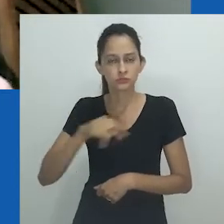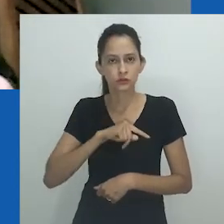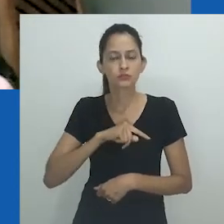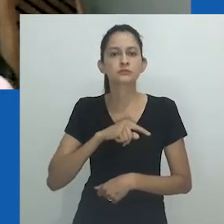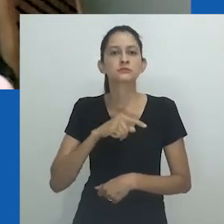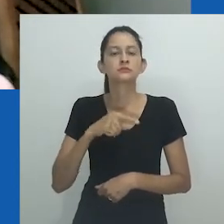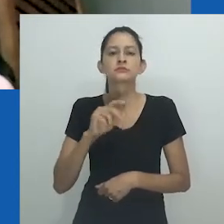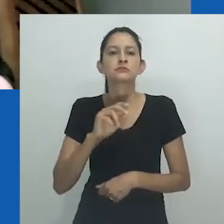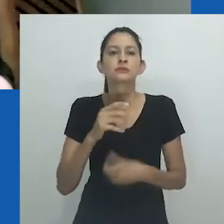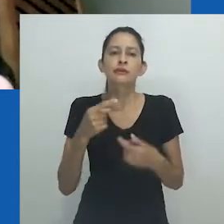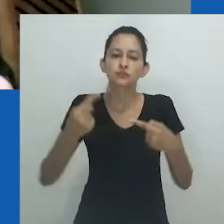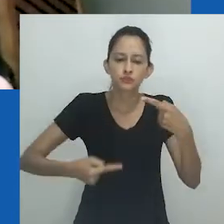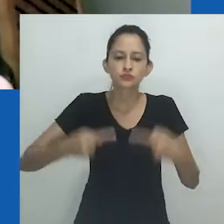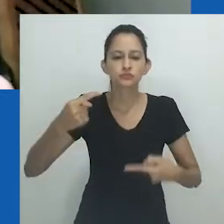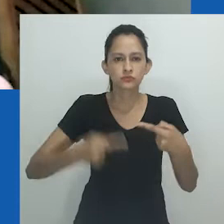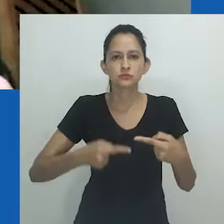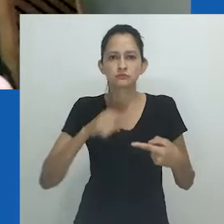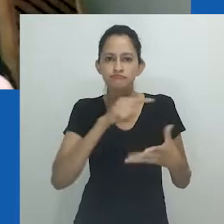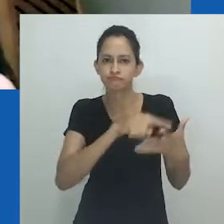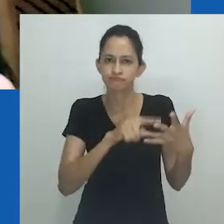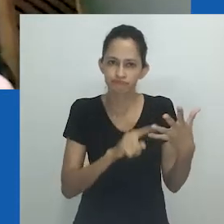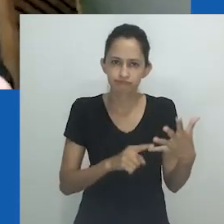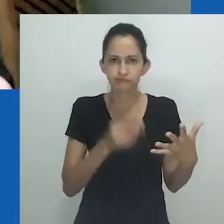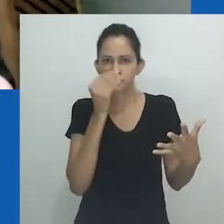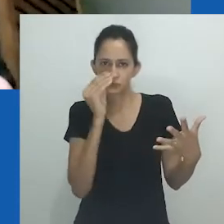nos aspectos negligenciados pelos números e estatísticas.